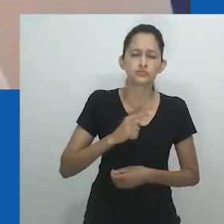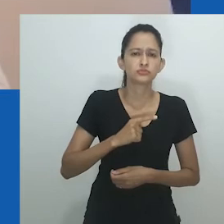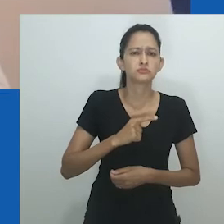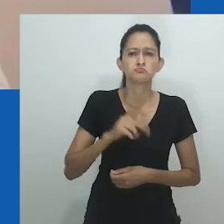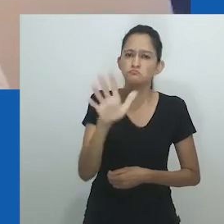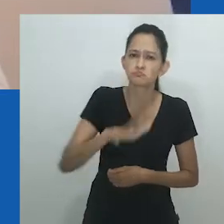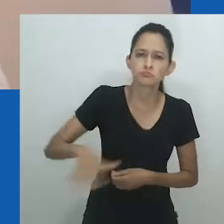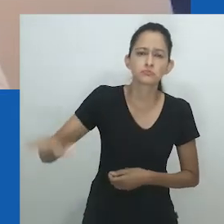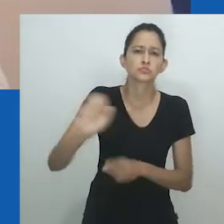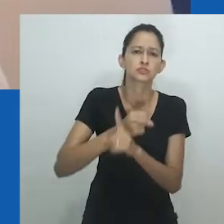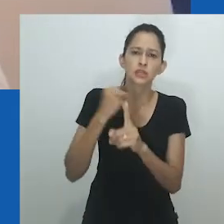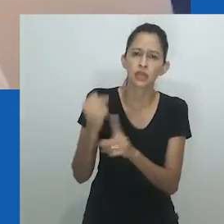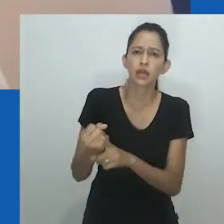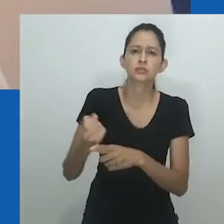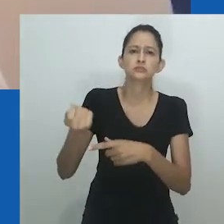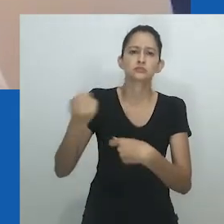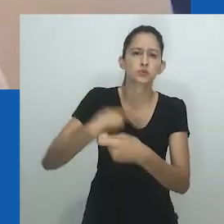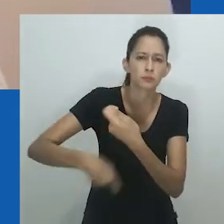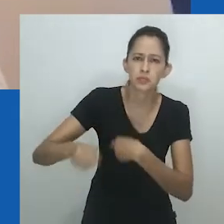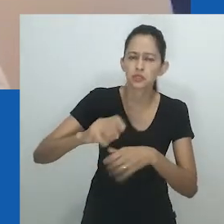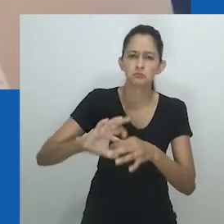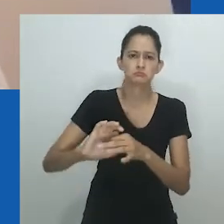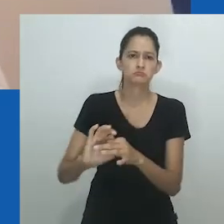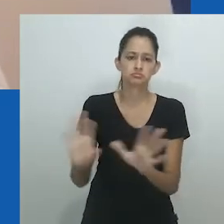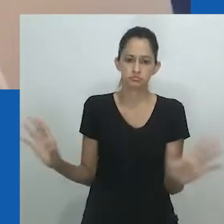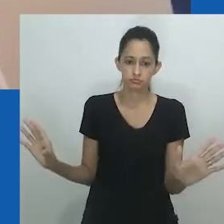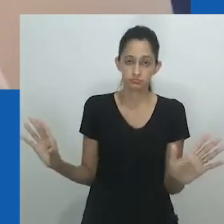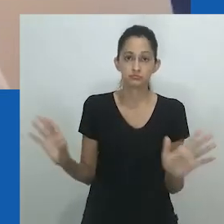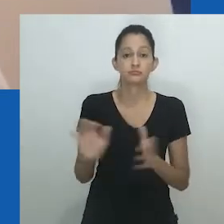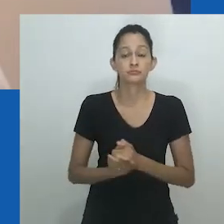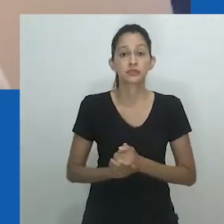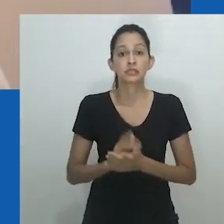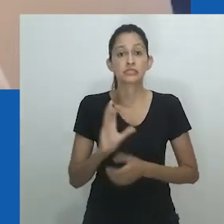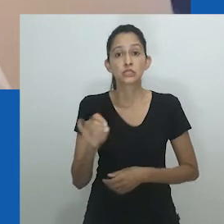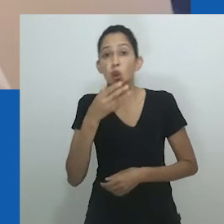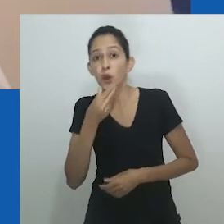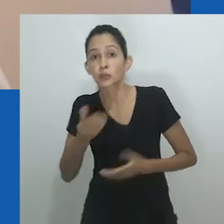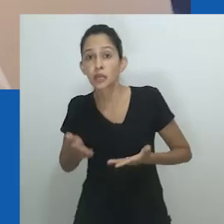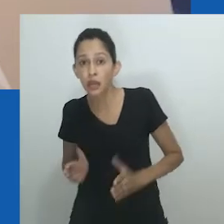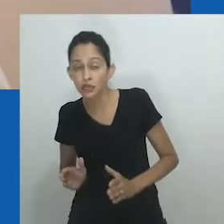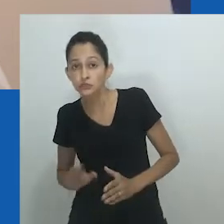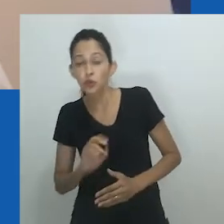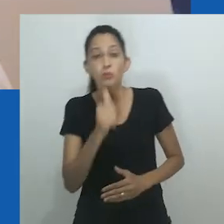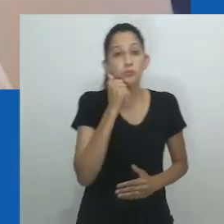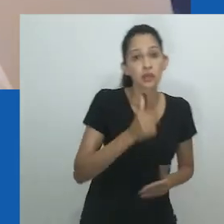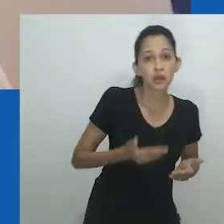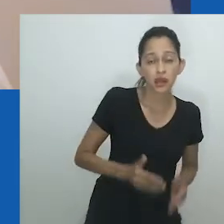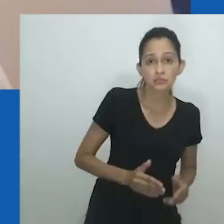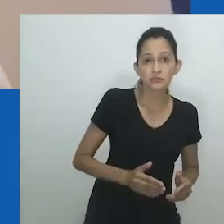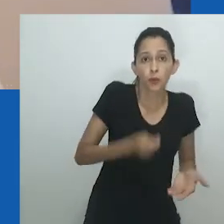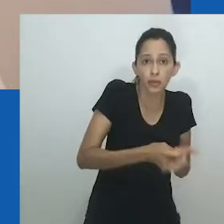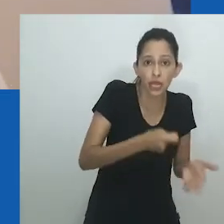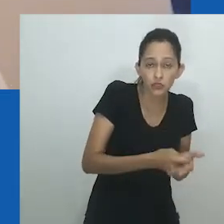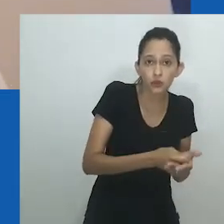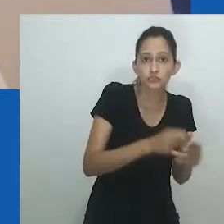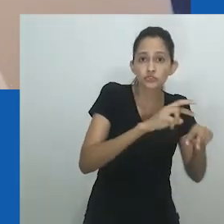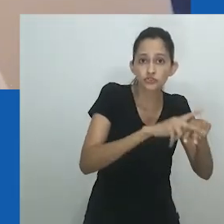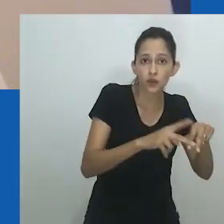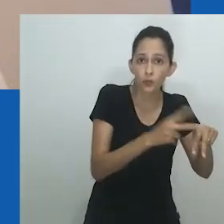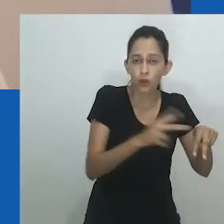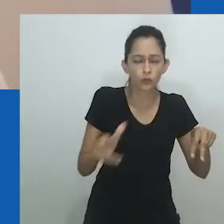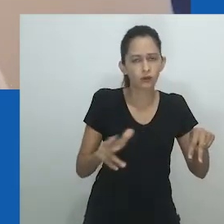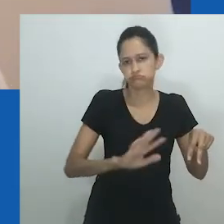Escrevendo sobre a sociedade Igbo do século XIX, Amadiume observa como um sistema de gênero flexível mediava o princípio organizacional do sexo dual.